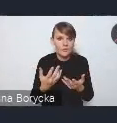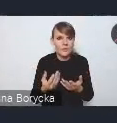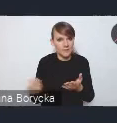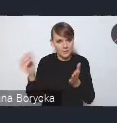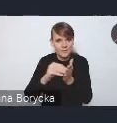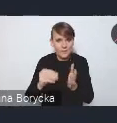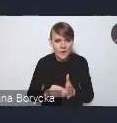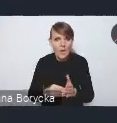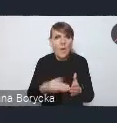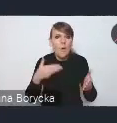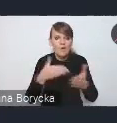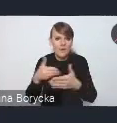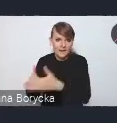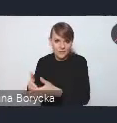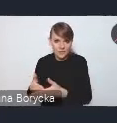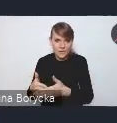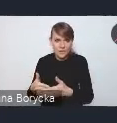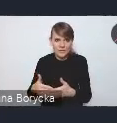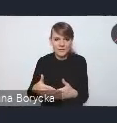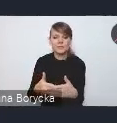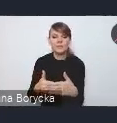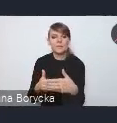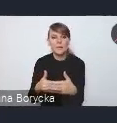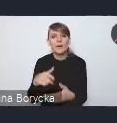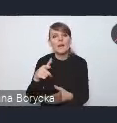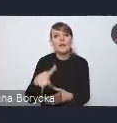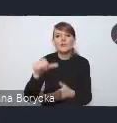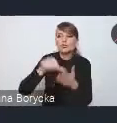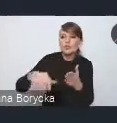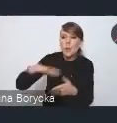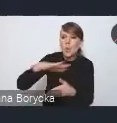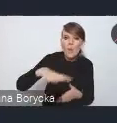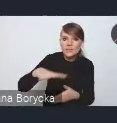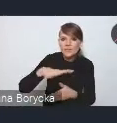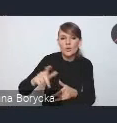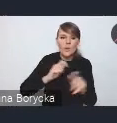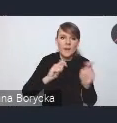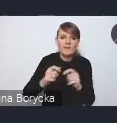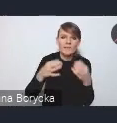też dla uciążliwości środowiskowej transportu samochodowego.